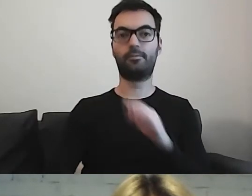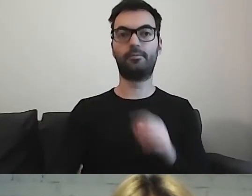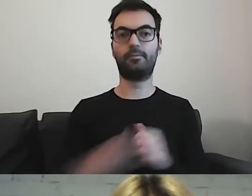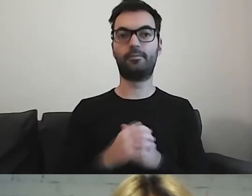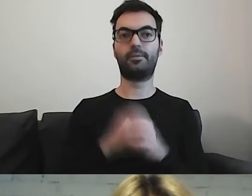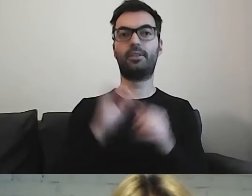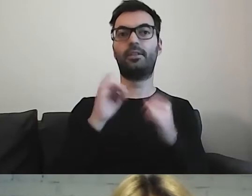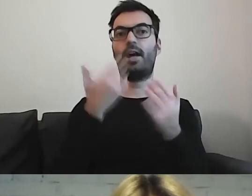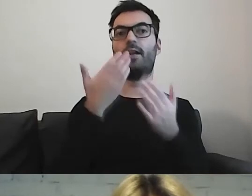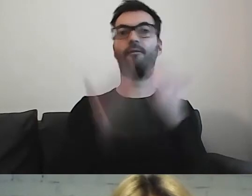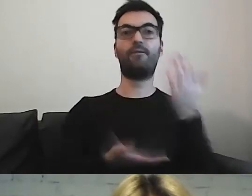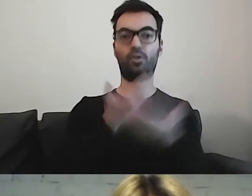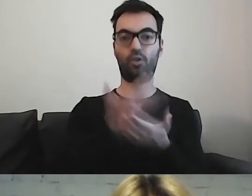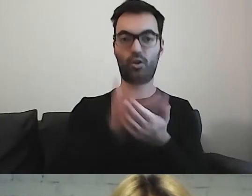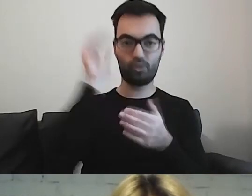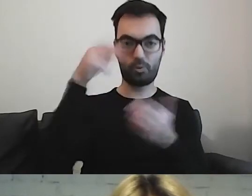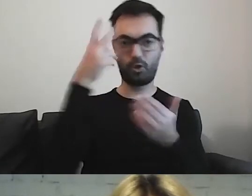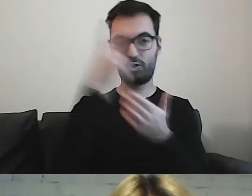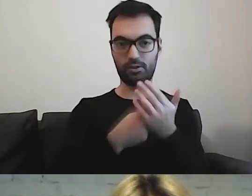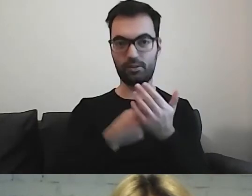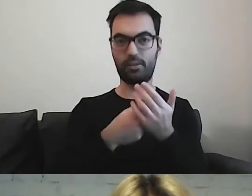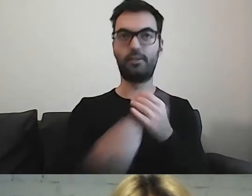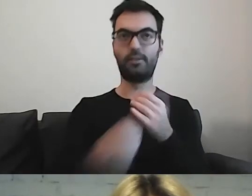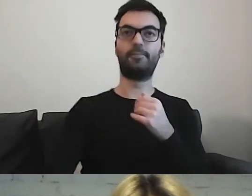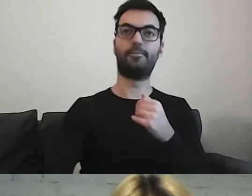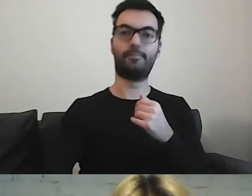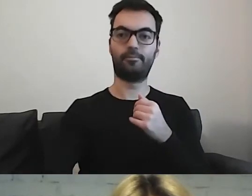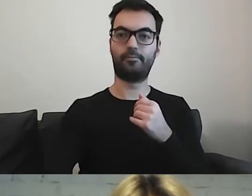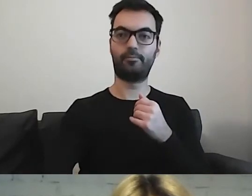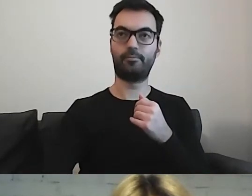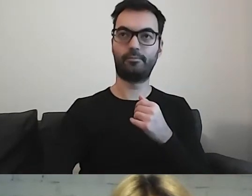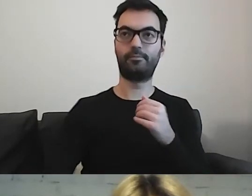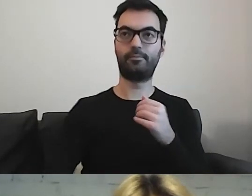Czy gdy będzie składać wniosek o jakiś dokument? Trzeba przewidzieć,